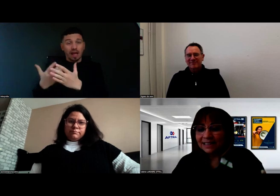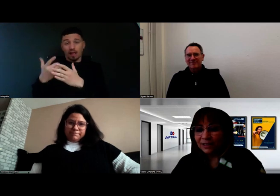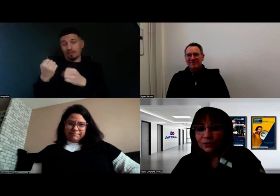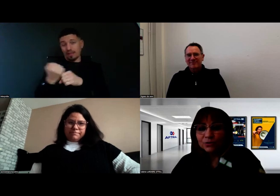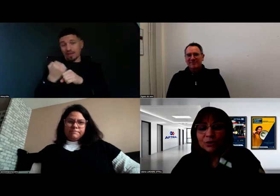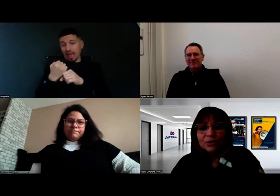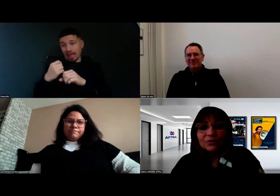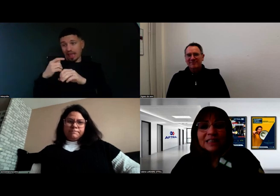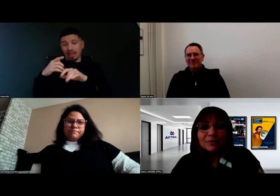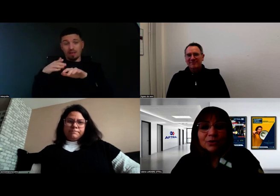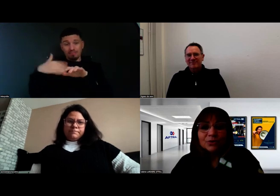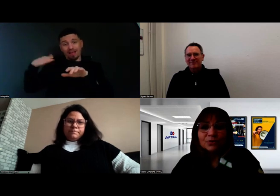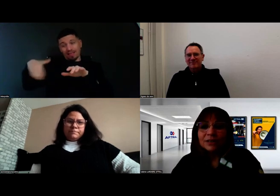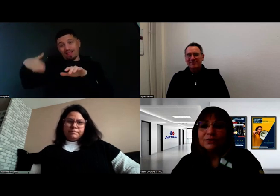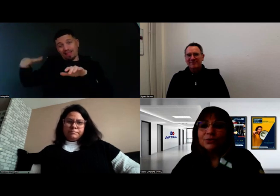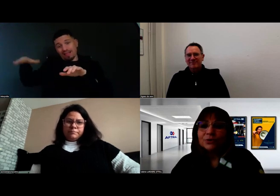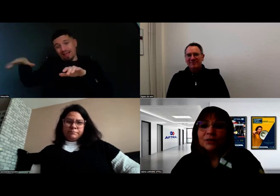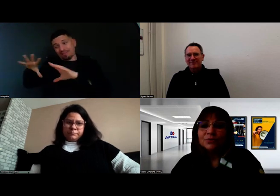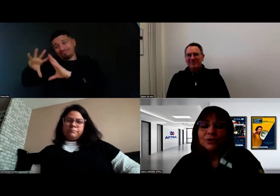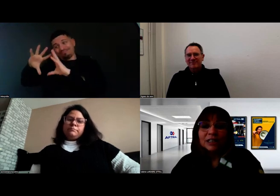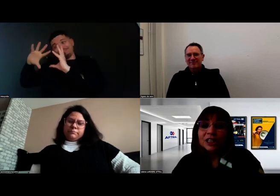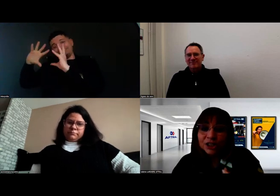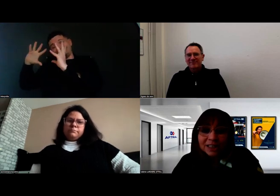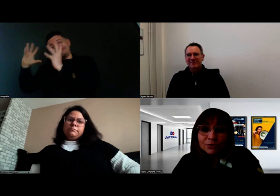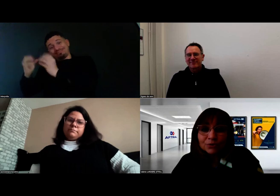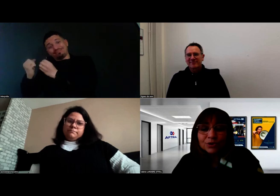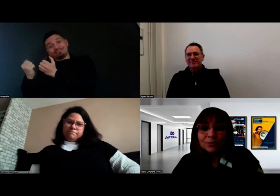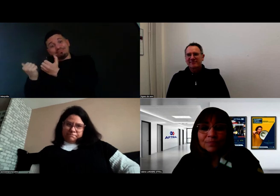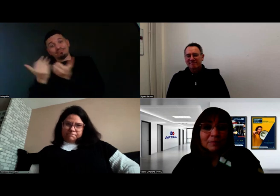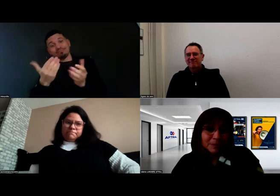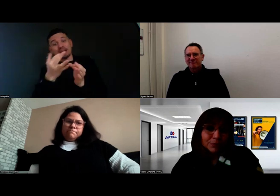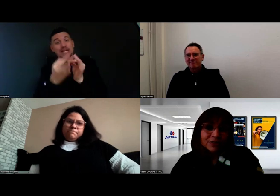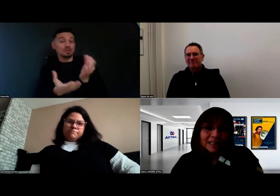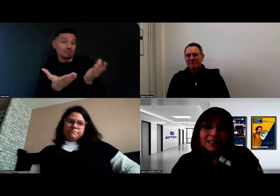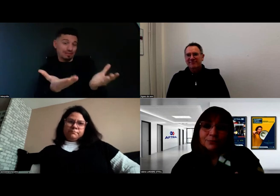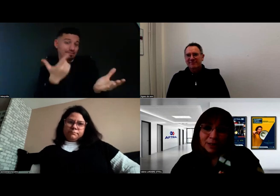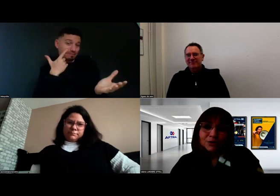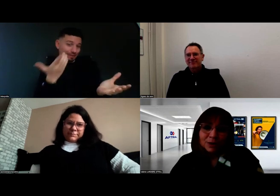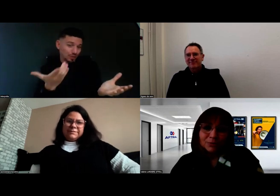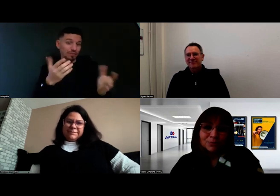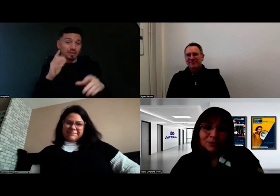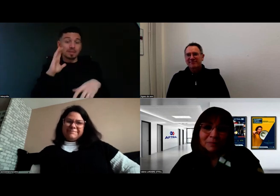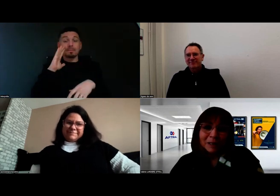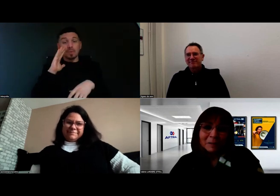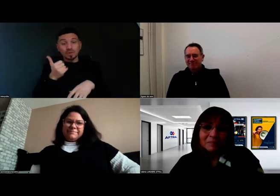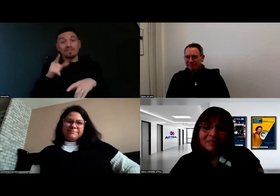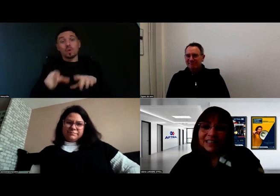Finalement, quand on a une volonté commune de chercher des solutions, mais pour faire ça, il faut rassurer tout le monde au départ.